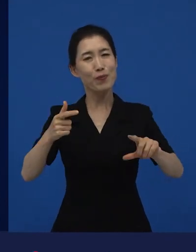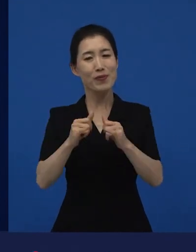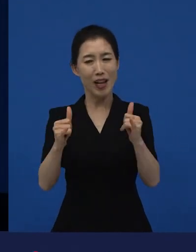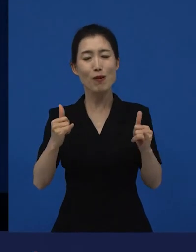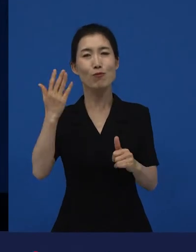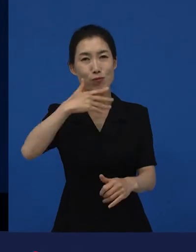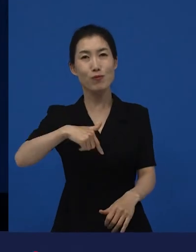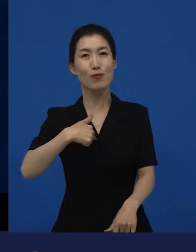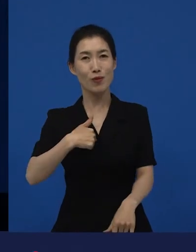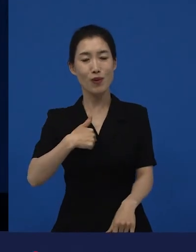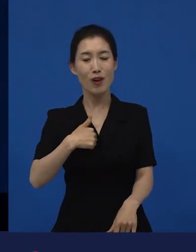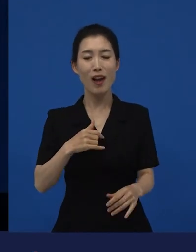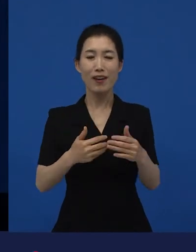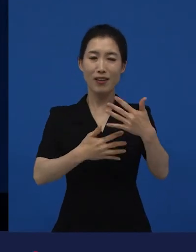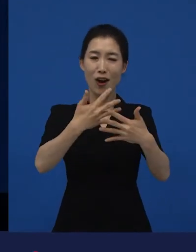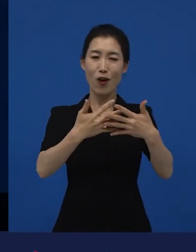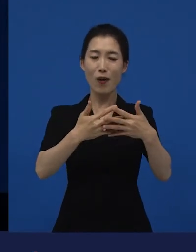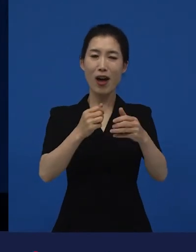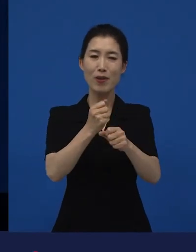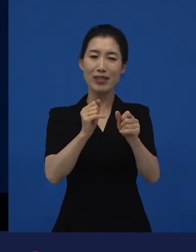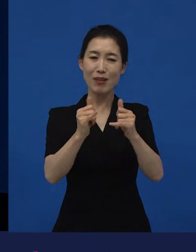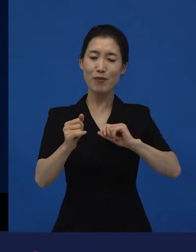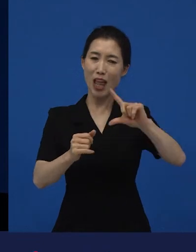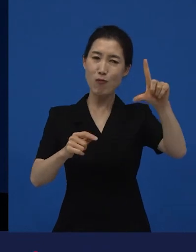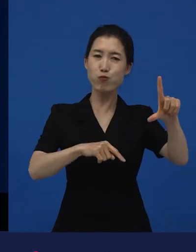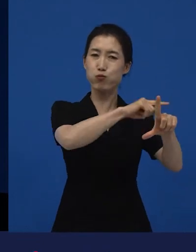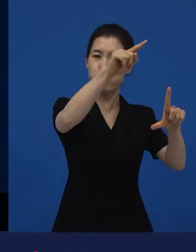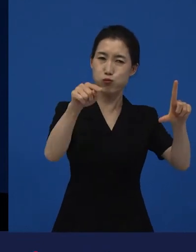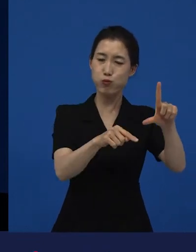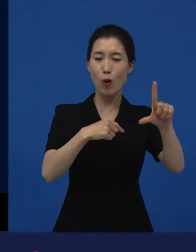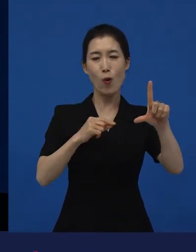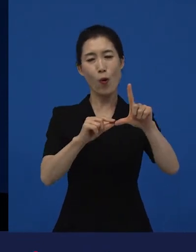다른 종류의 영화 쪽에 있나? 라는 생각을 할 때도 있고,